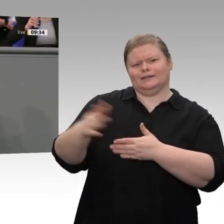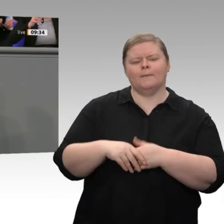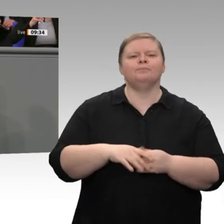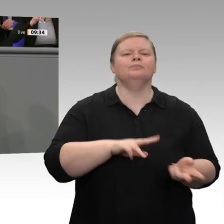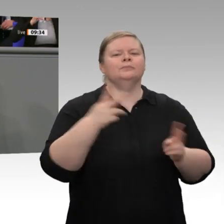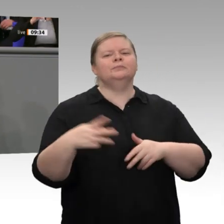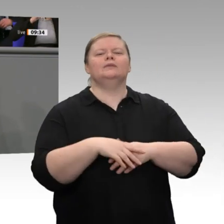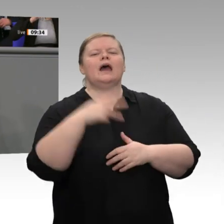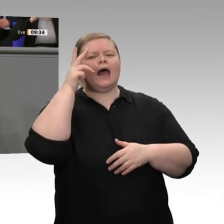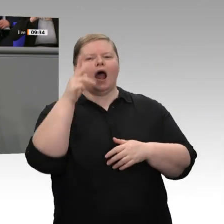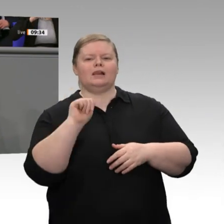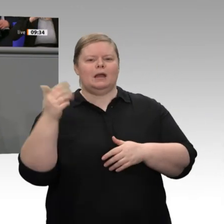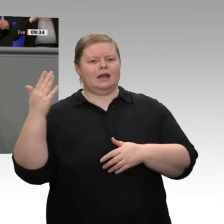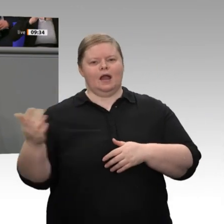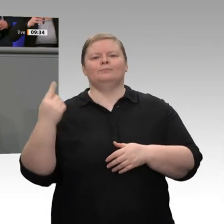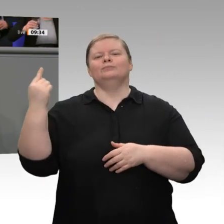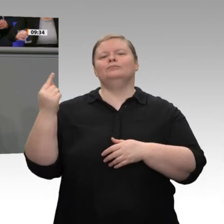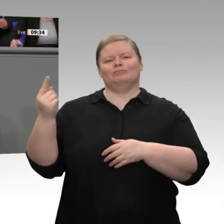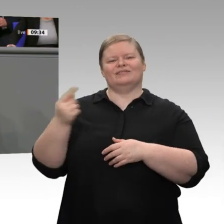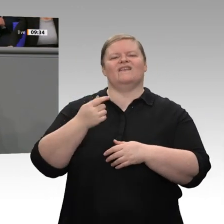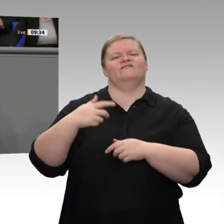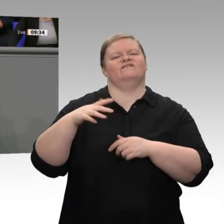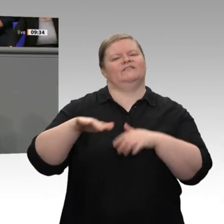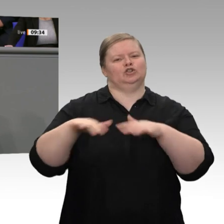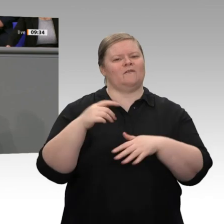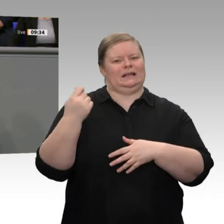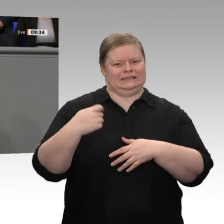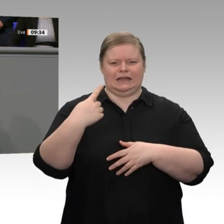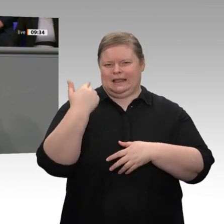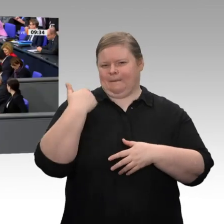vorbeigeschrammt. Es gab keine, und es wird vorerst auch keine geben. Das liegt an der